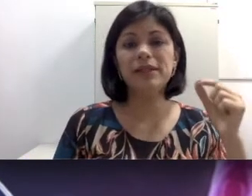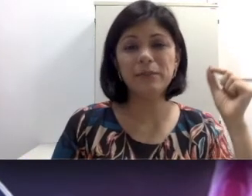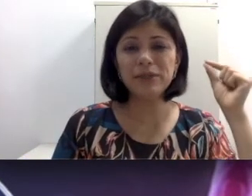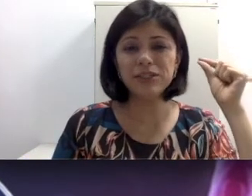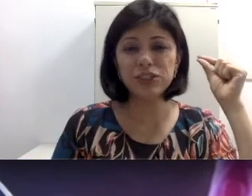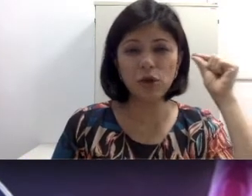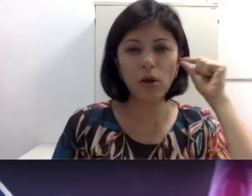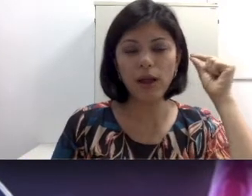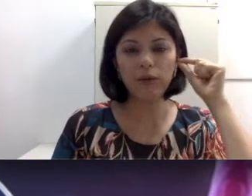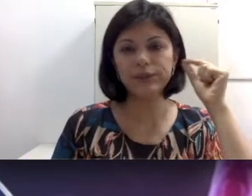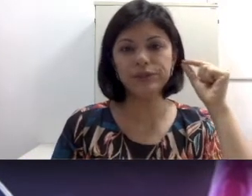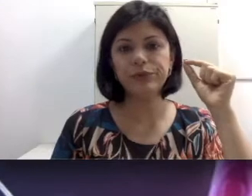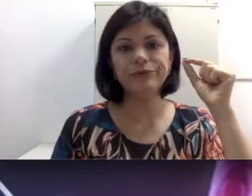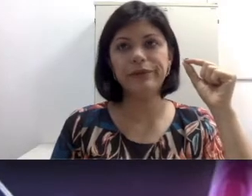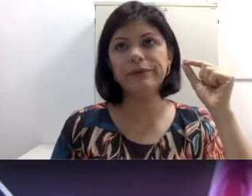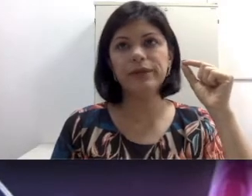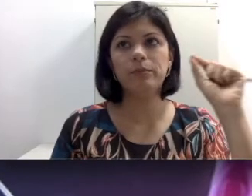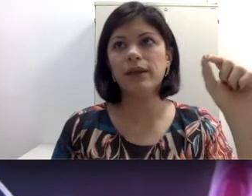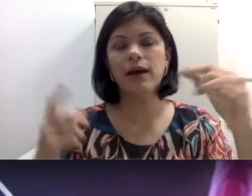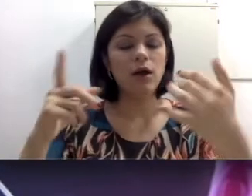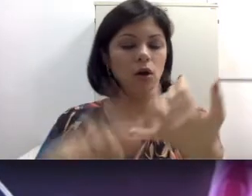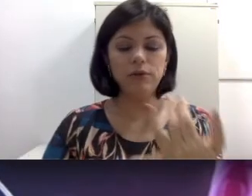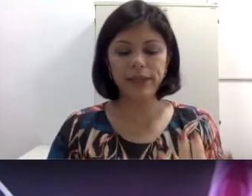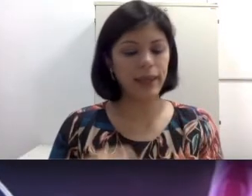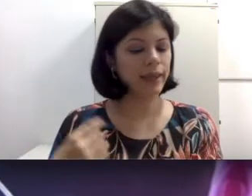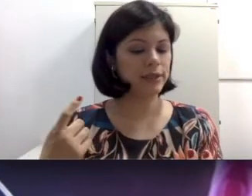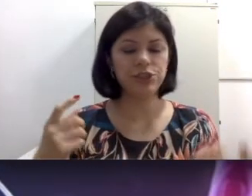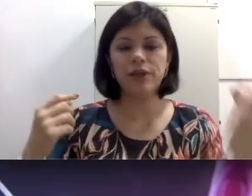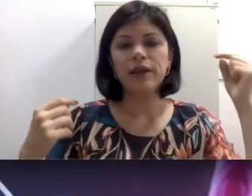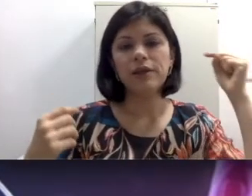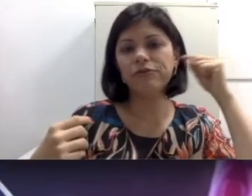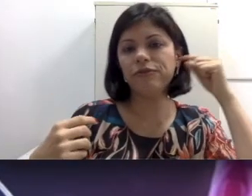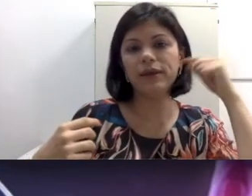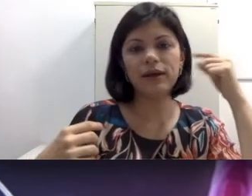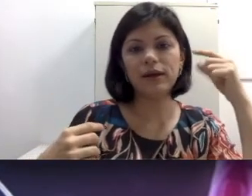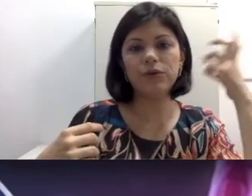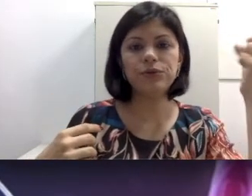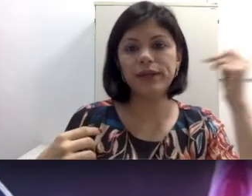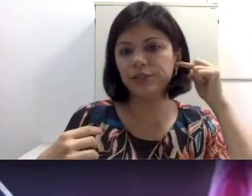muita gente que coloca coisas no ouvido, que pinga óleo quente, enfia cotonete até o